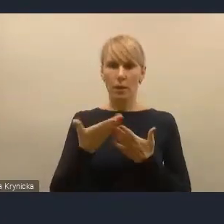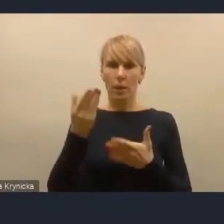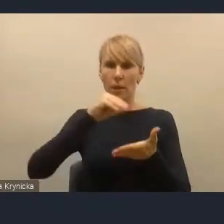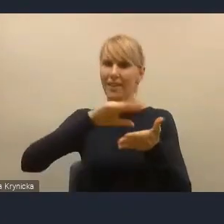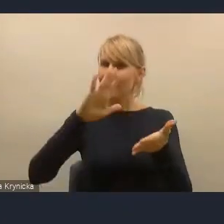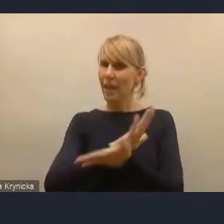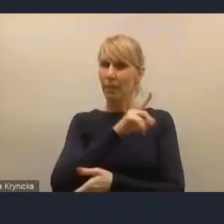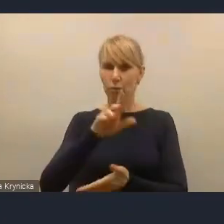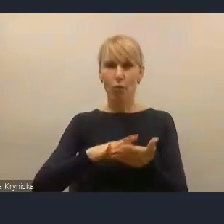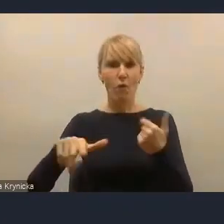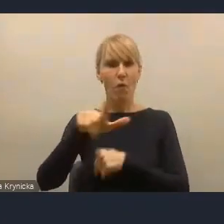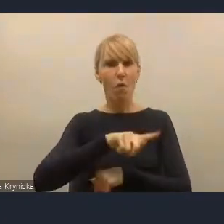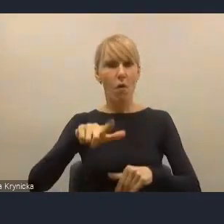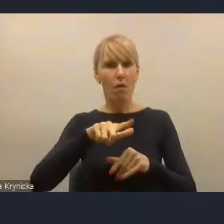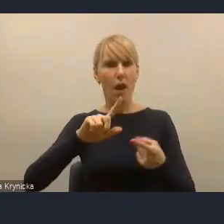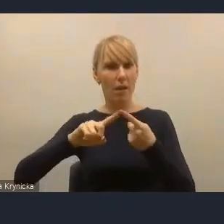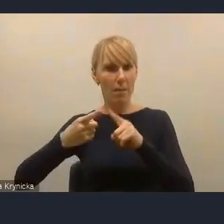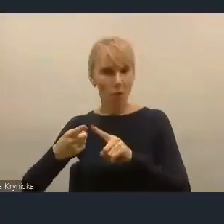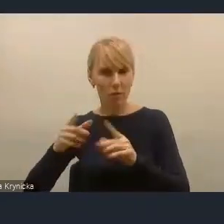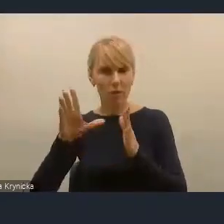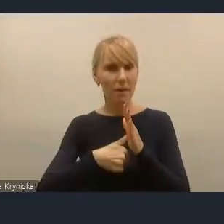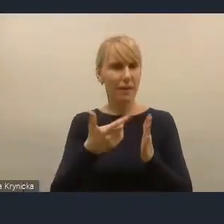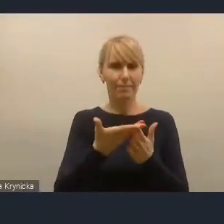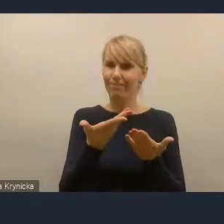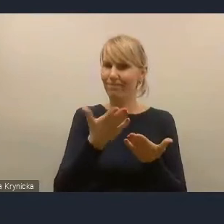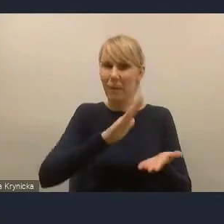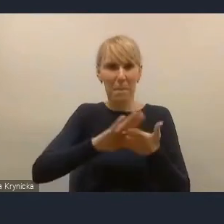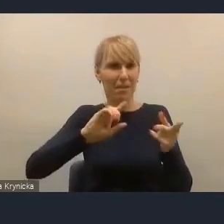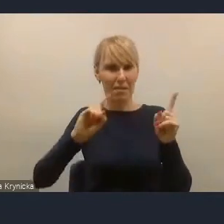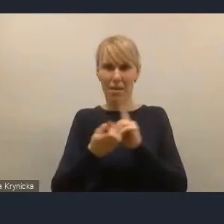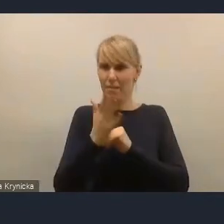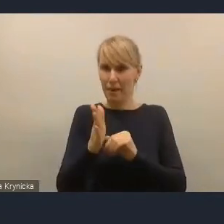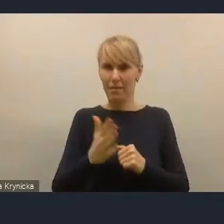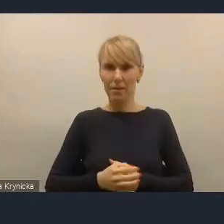To my powinniśmy znaleźć... Dąbrowa Górnicza w swoim czasie stworzyła